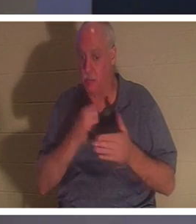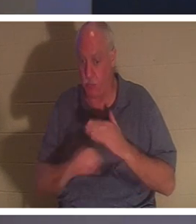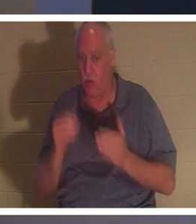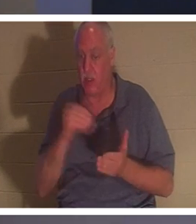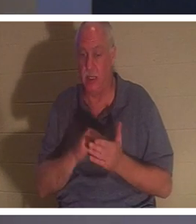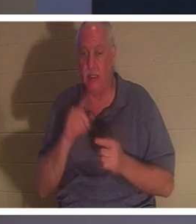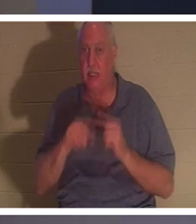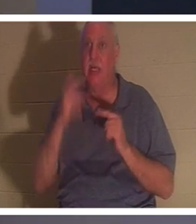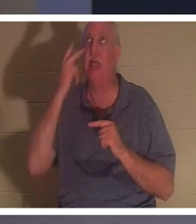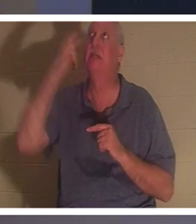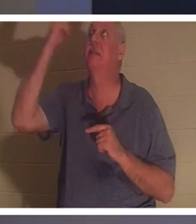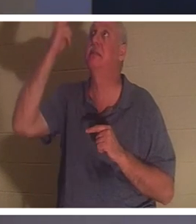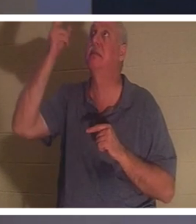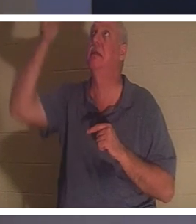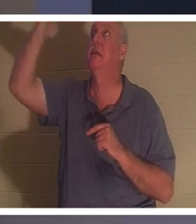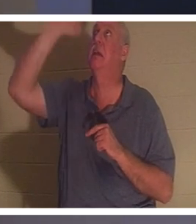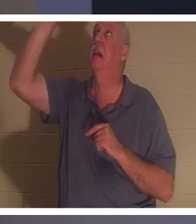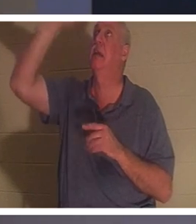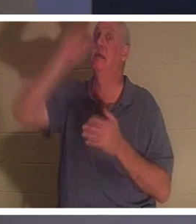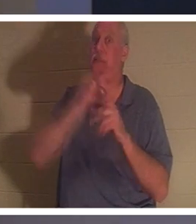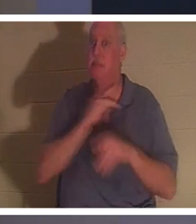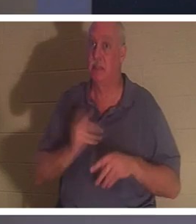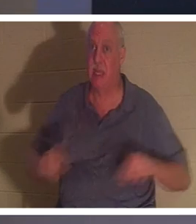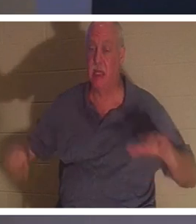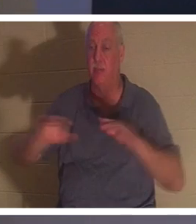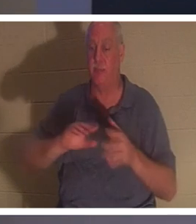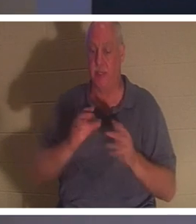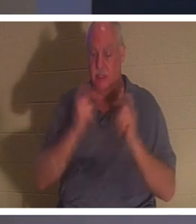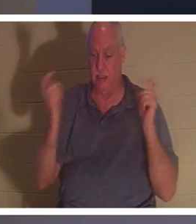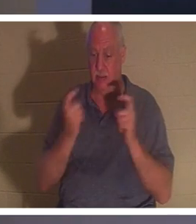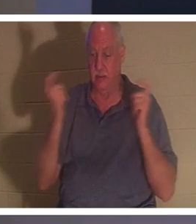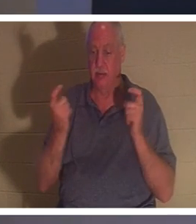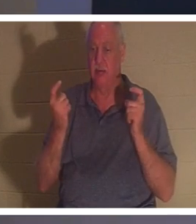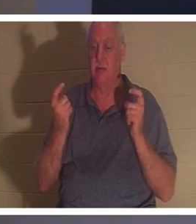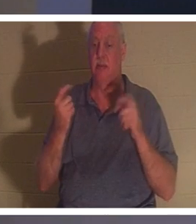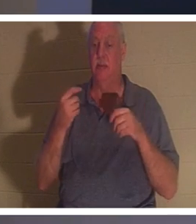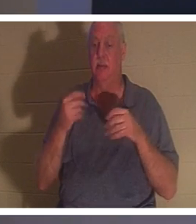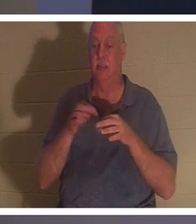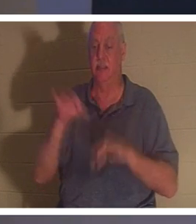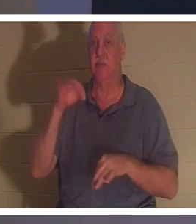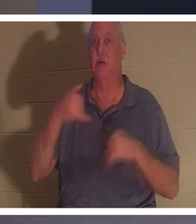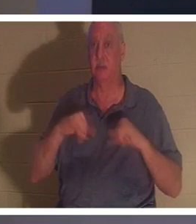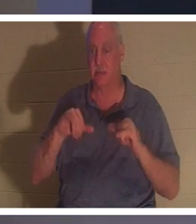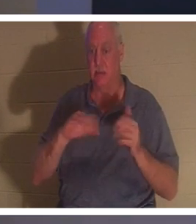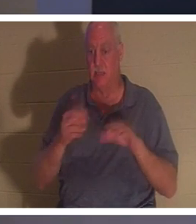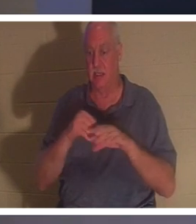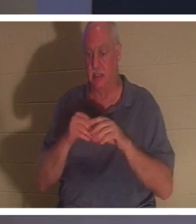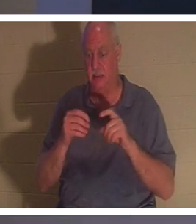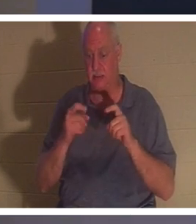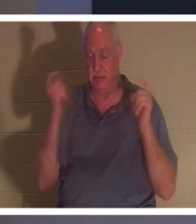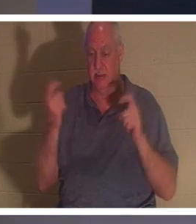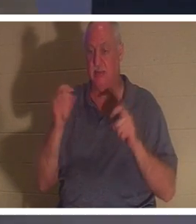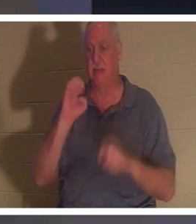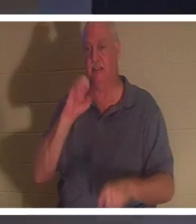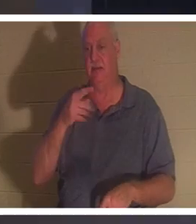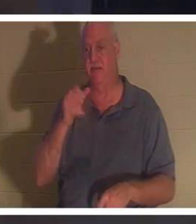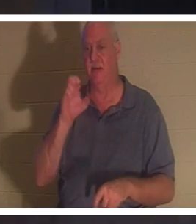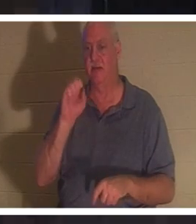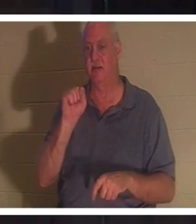उसकी आत्मा अब तक पापों, अपराधों और पापों में मर चुकी है (इफिसियों 2 पद 1)। जब किसी व्यक्ति को